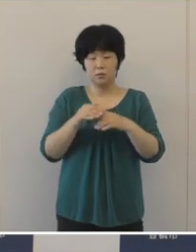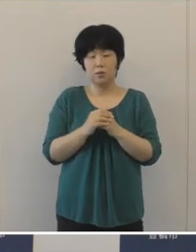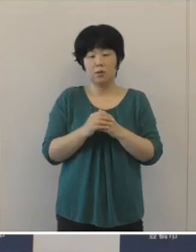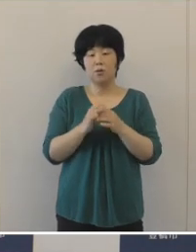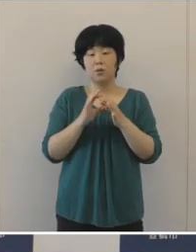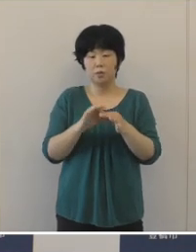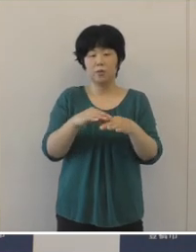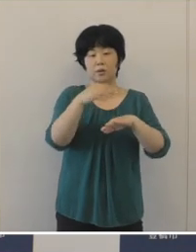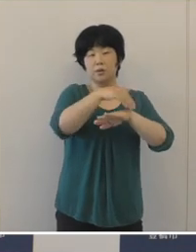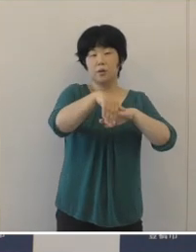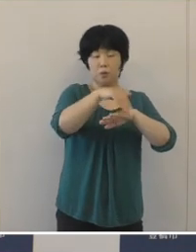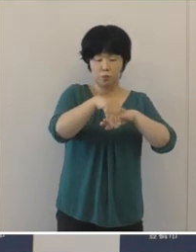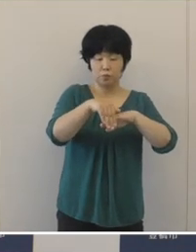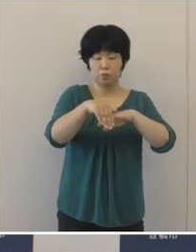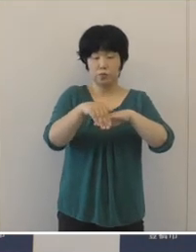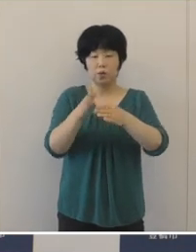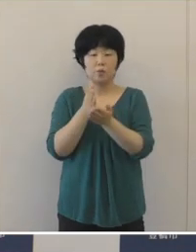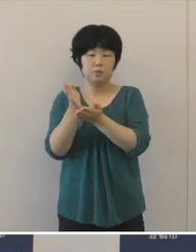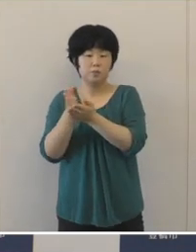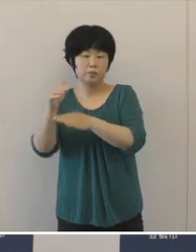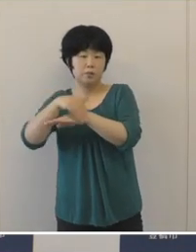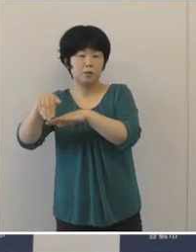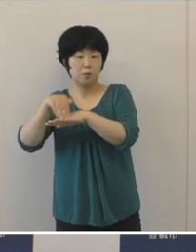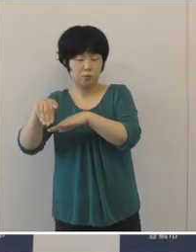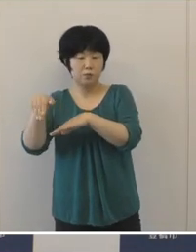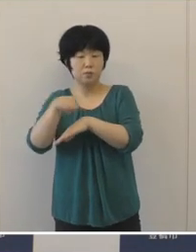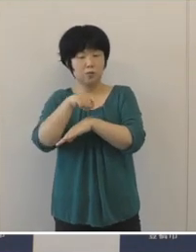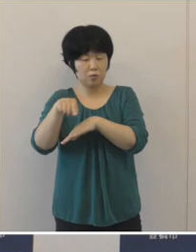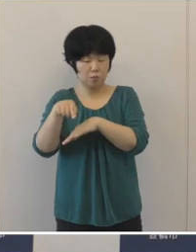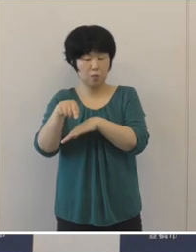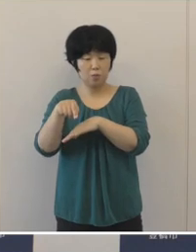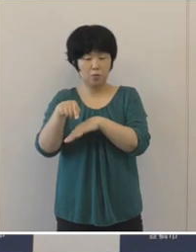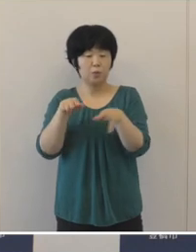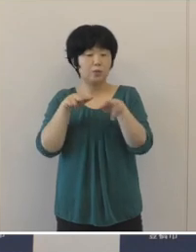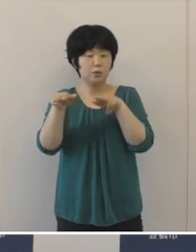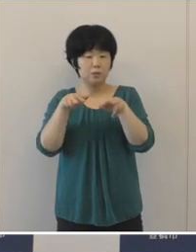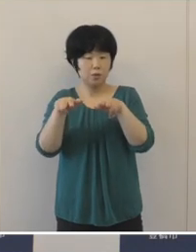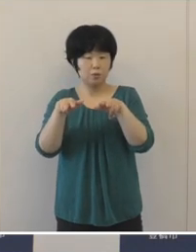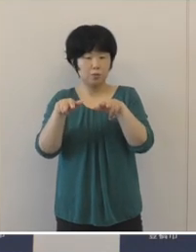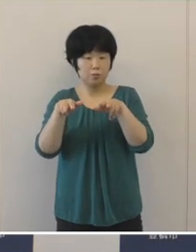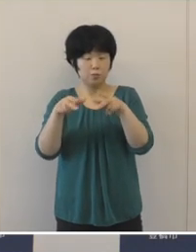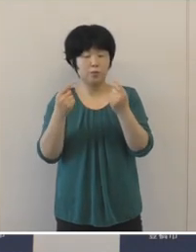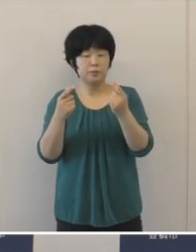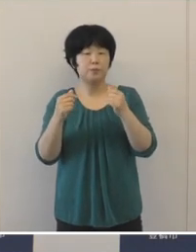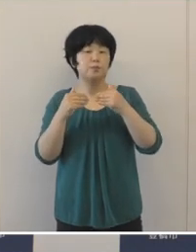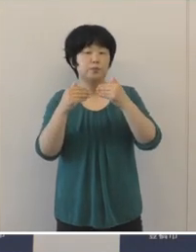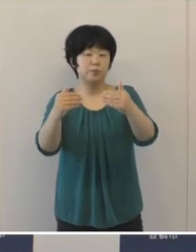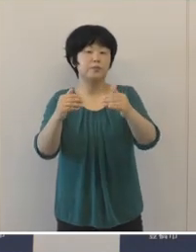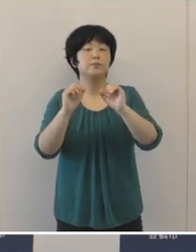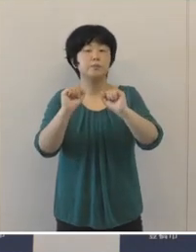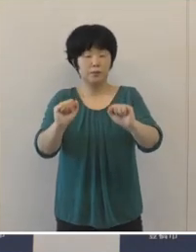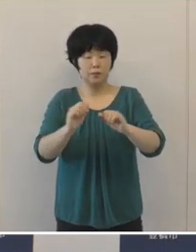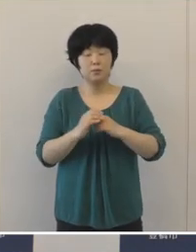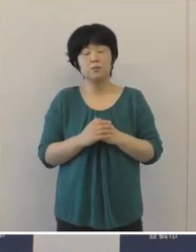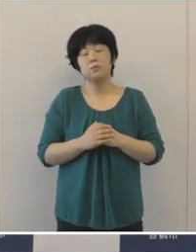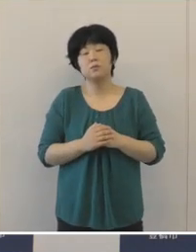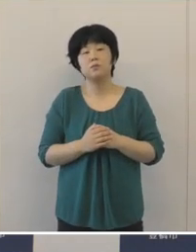「戦略計画」及び「分野別計画」における 諸施策を着実に推進いたしました。